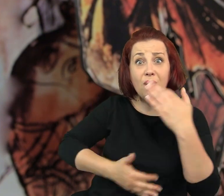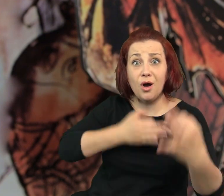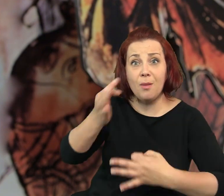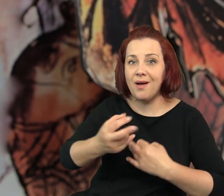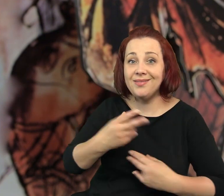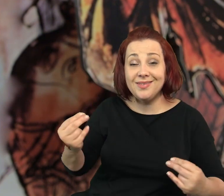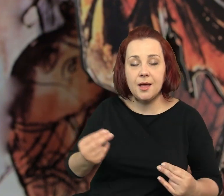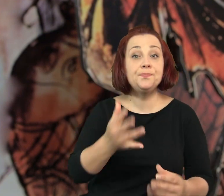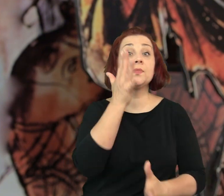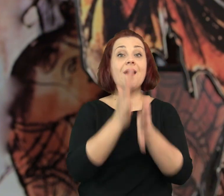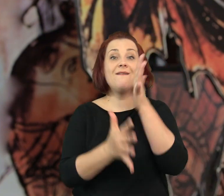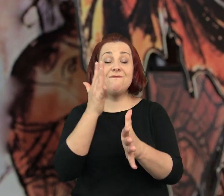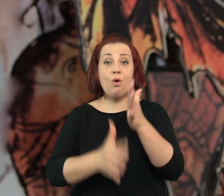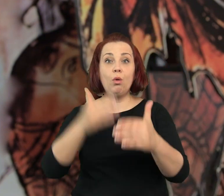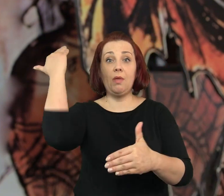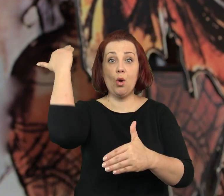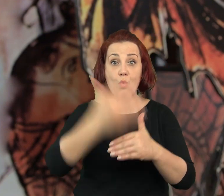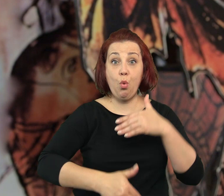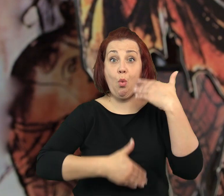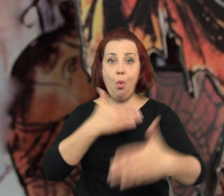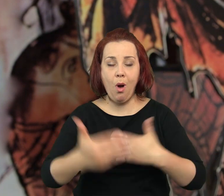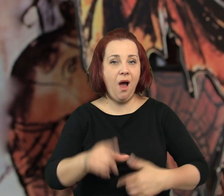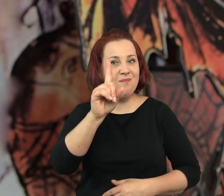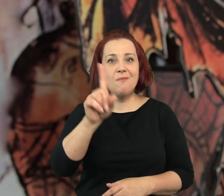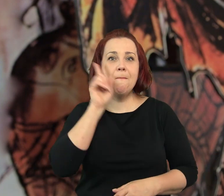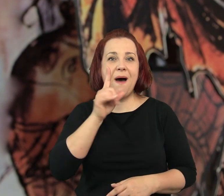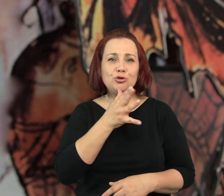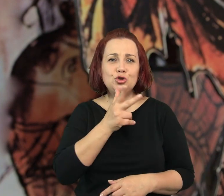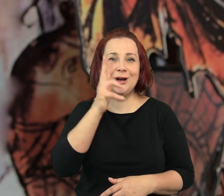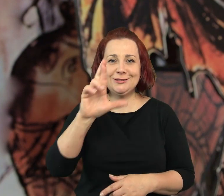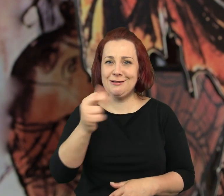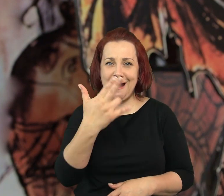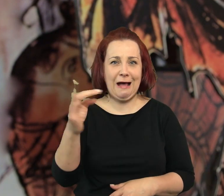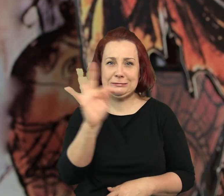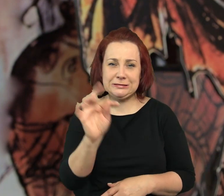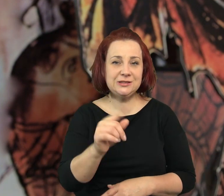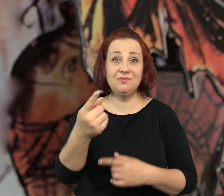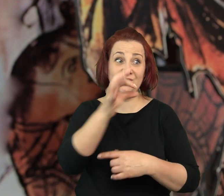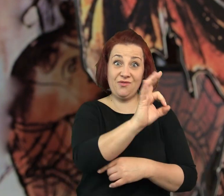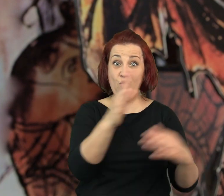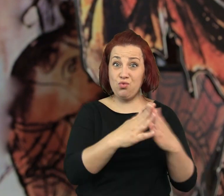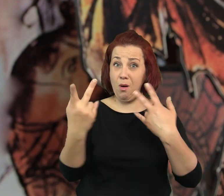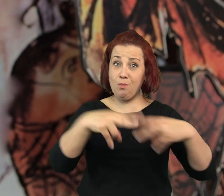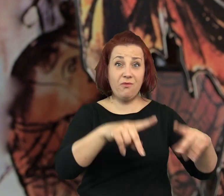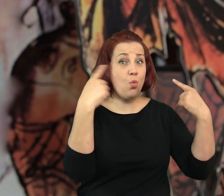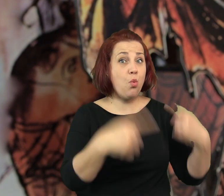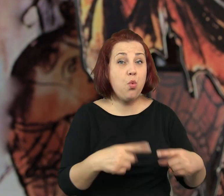Nie to jeszcze nie koniec dzieci. Minęła wojna, ale pan Kranz nie wrócił do swojego domu.